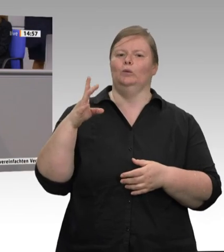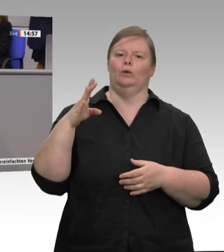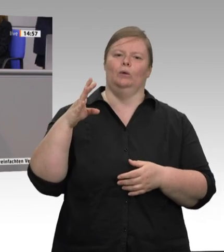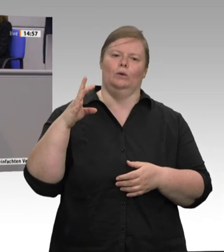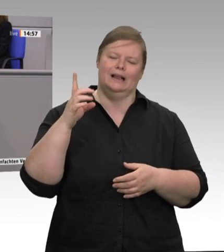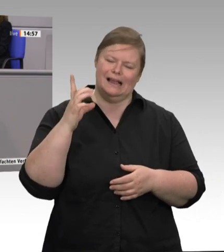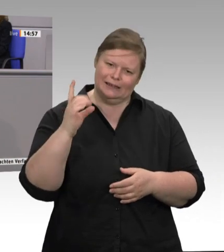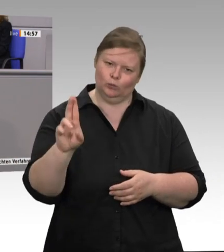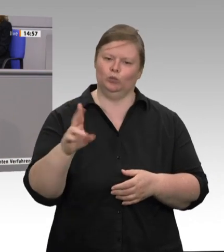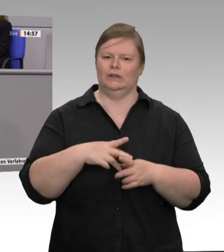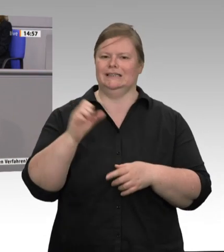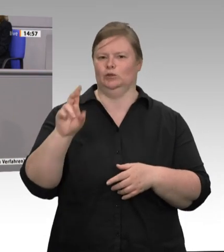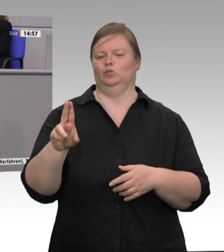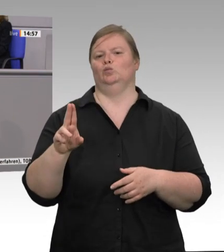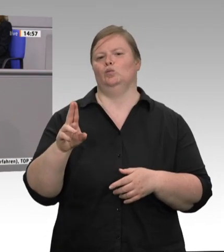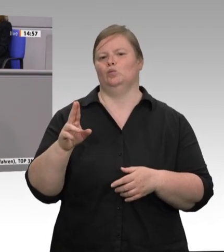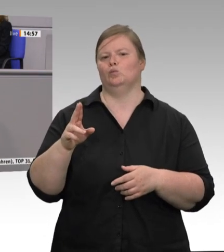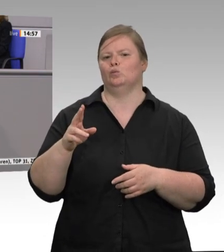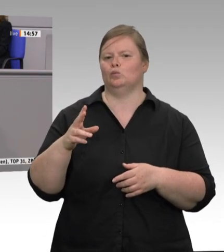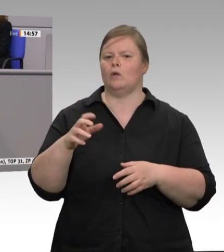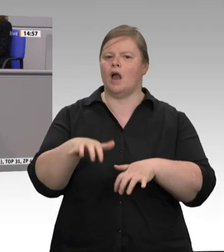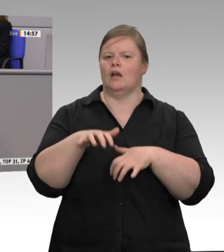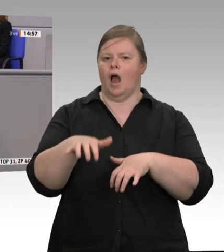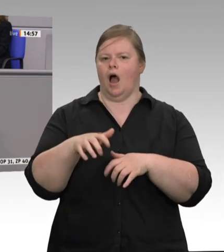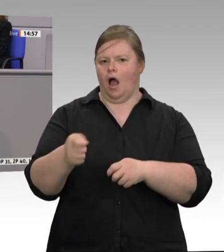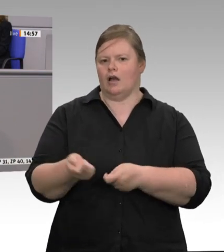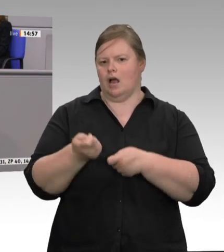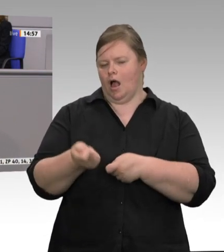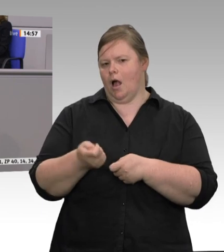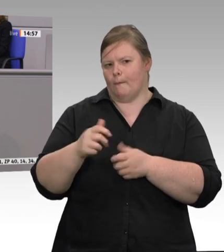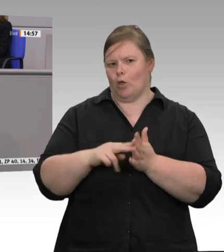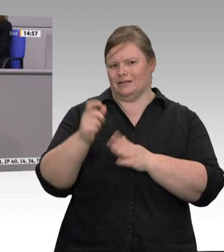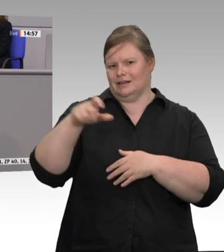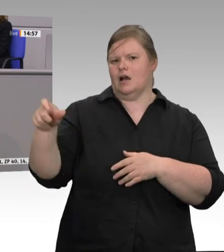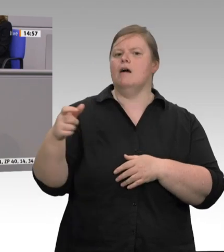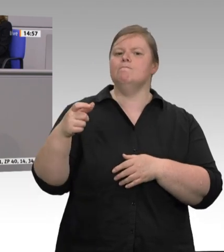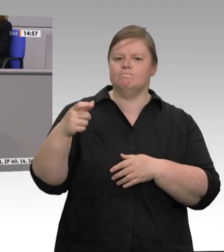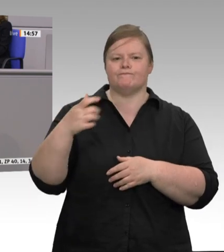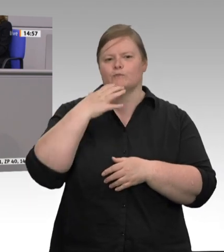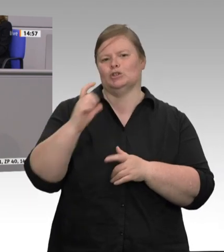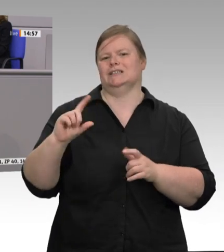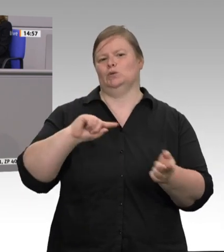sie sind lange auf dem Weg. Helfen wir Ihnen doch gemeinsam! Für die CDU/CSU-Fraktion hat nun der